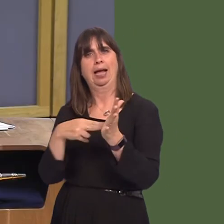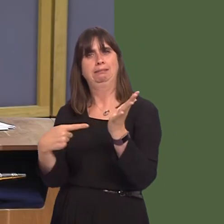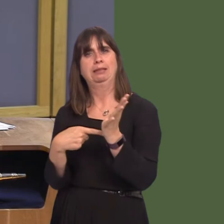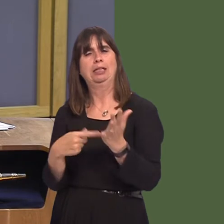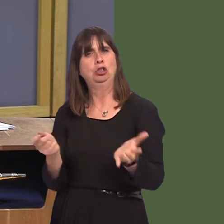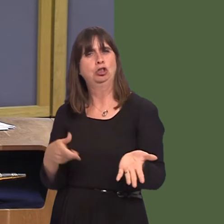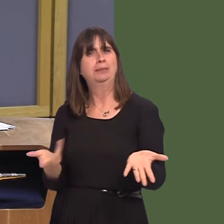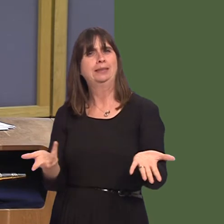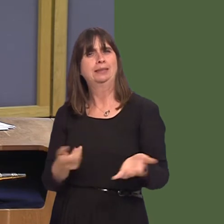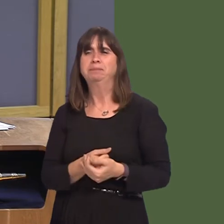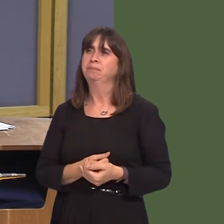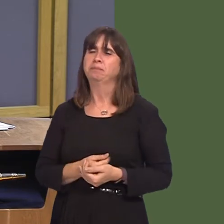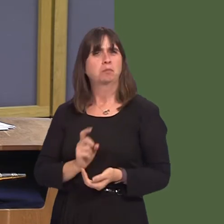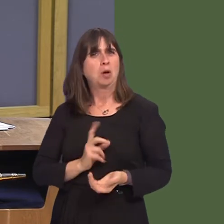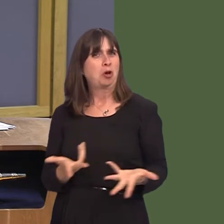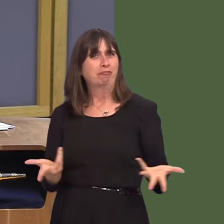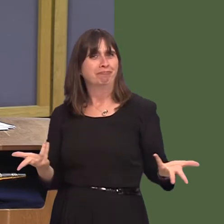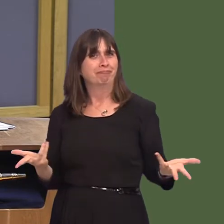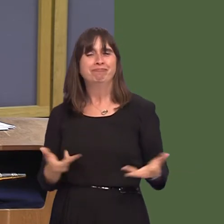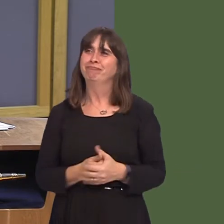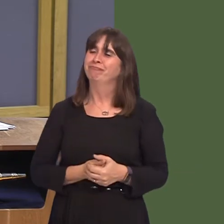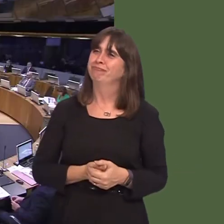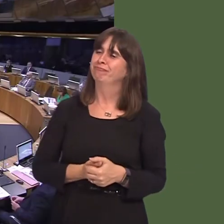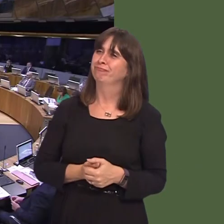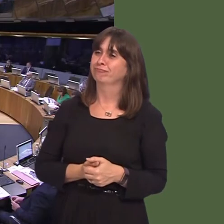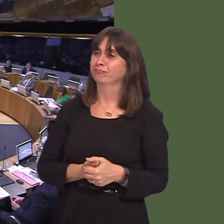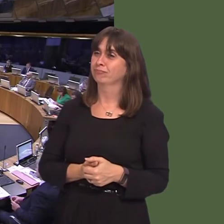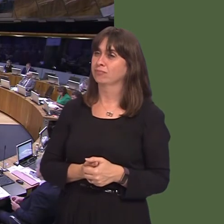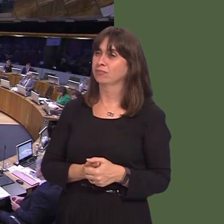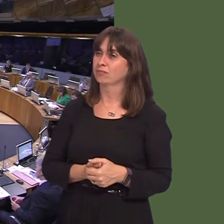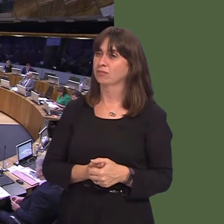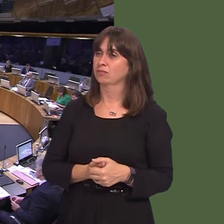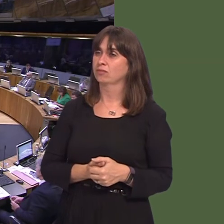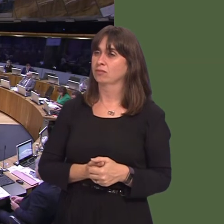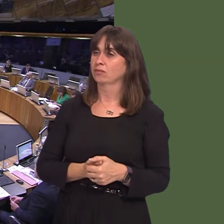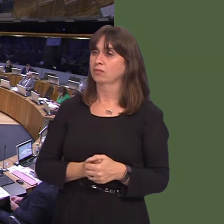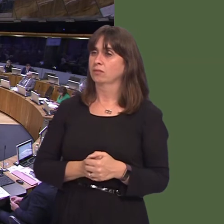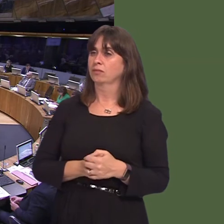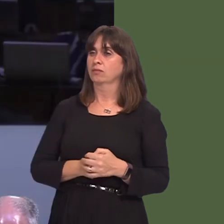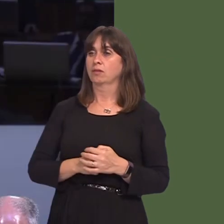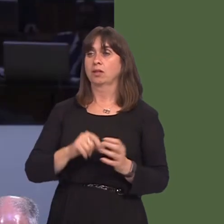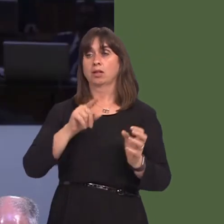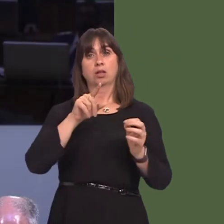Russell George AM: Can I ask, First Minister, how you are engaging with the UK Government